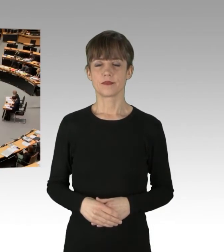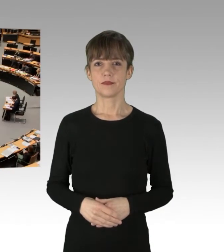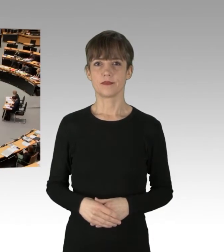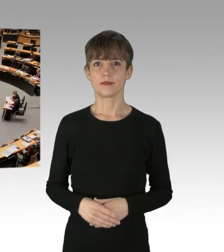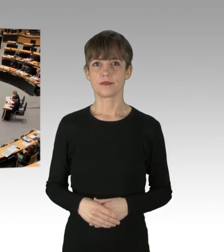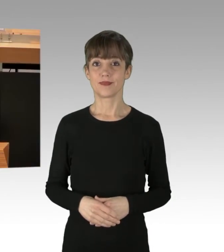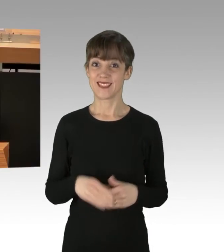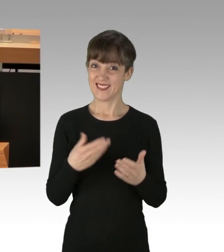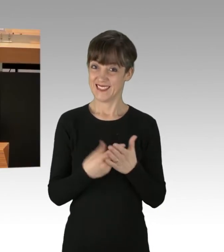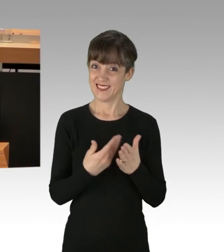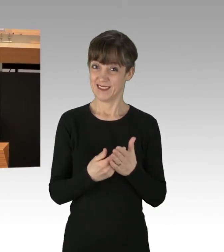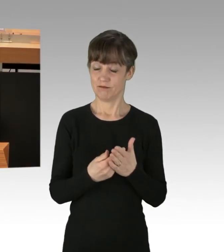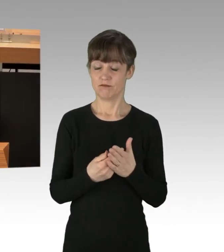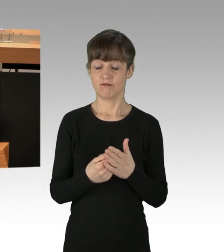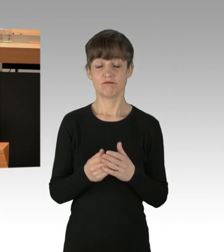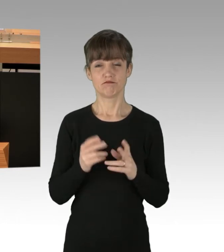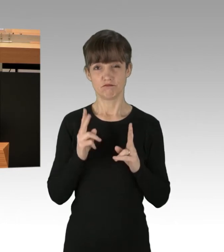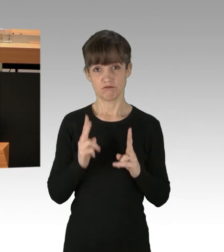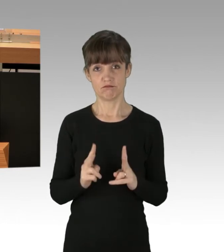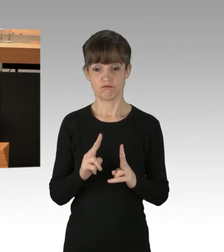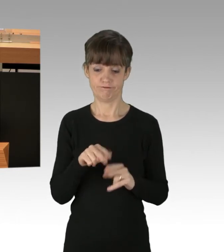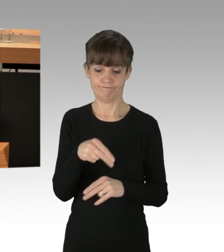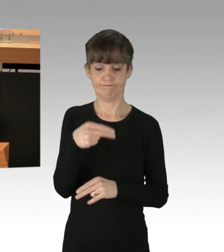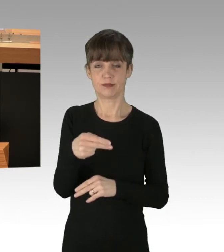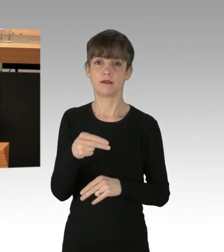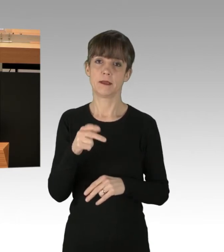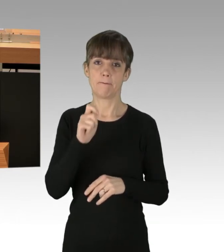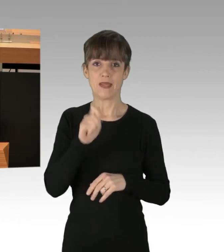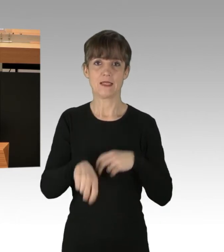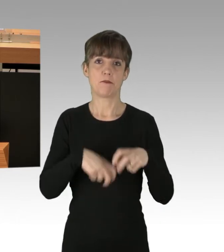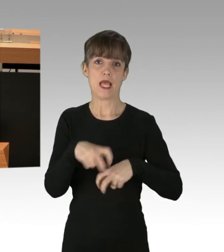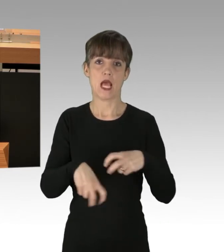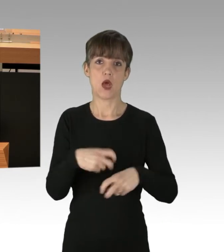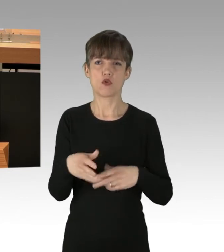Das ist ein klarer Missbrauch des so liberalen Demonstrationsrechtes.